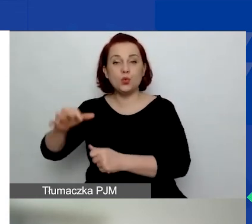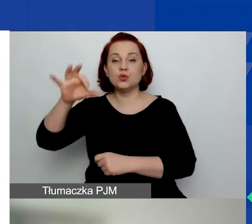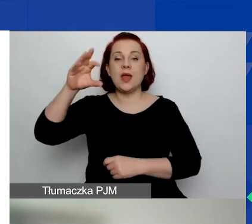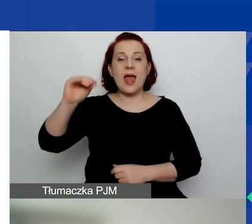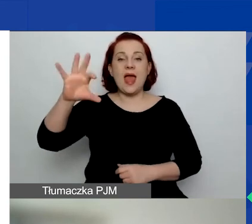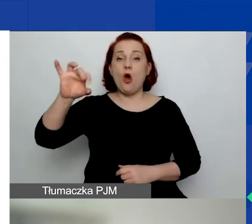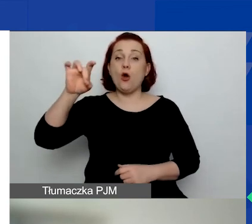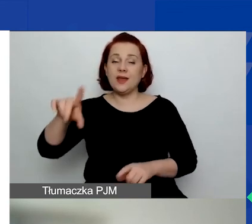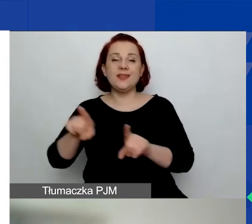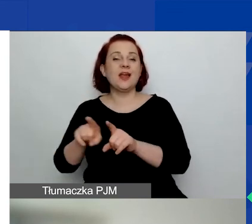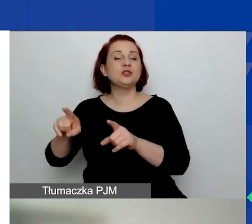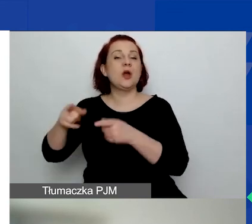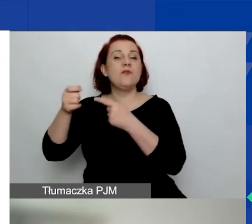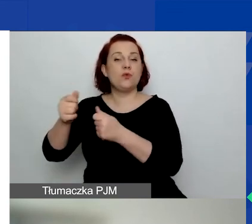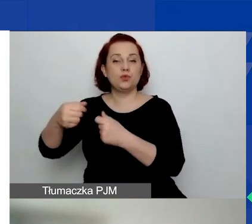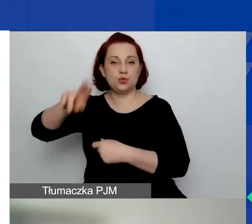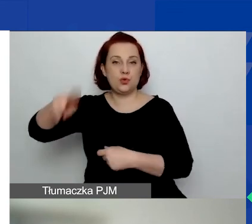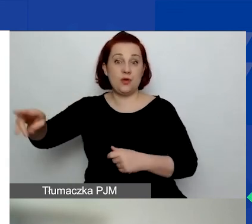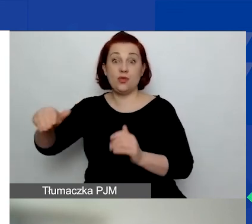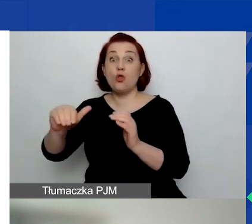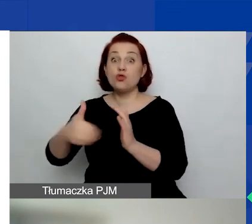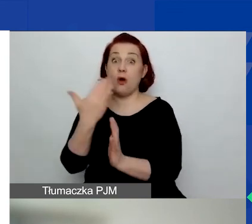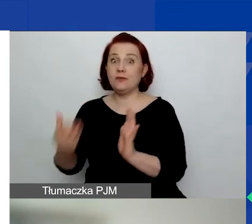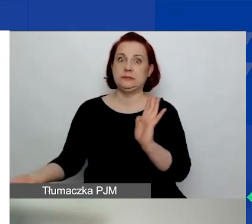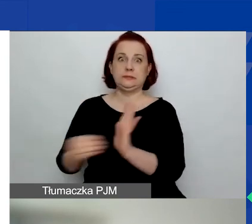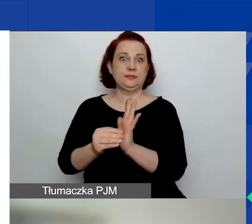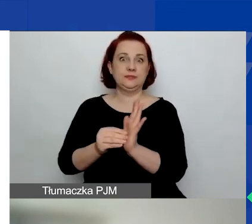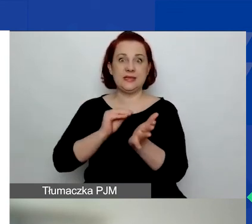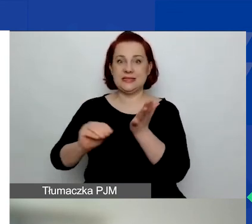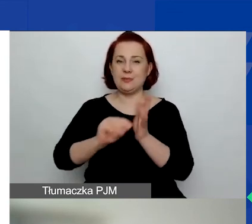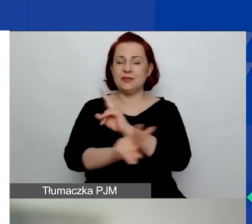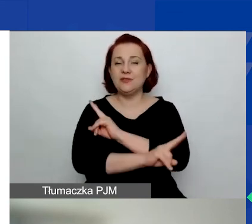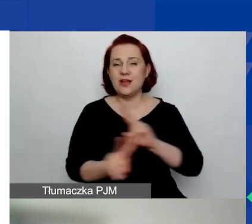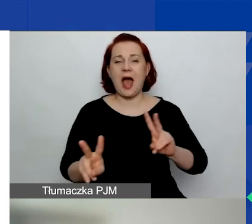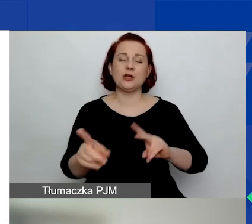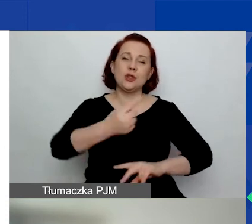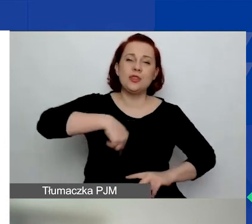To nowy zapis, który będziemy też stosować we wszystkich naszych dokumentach.